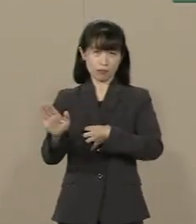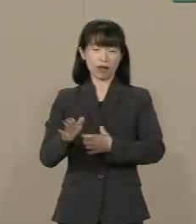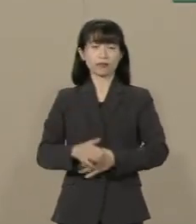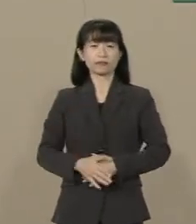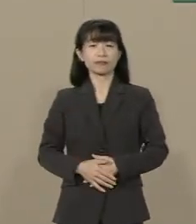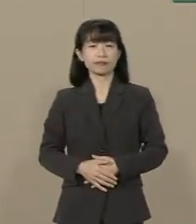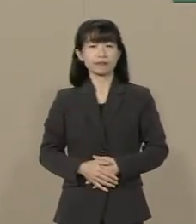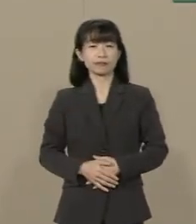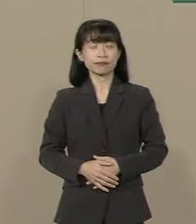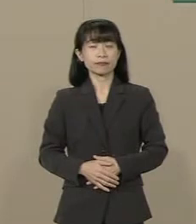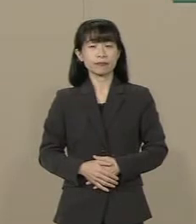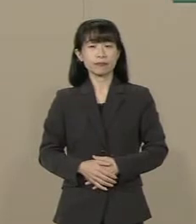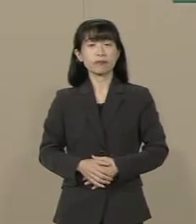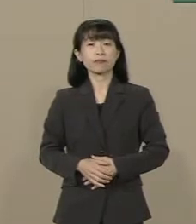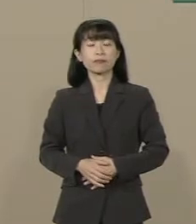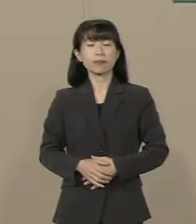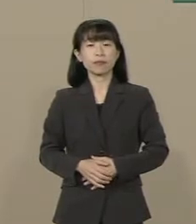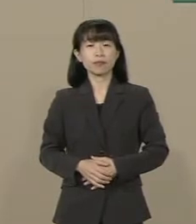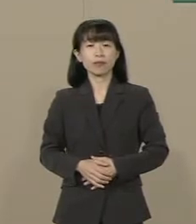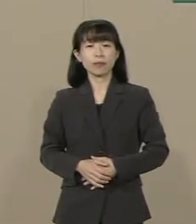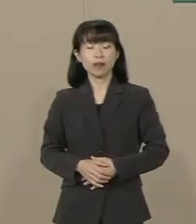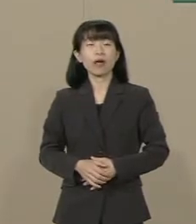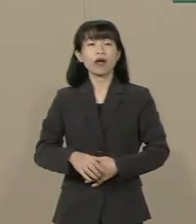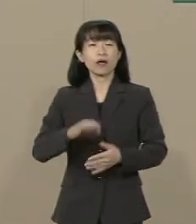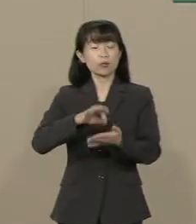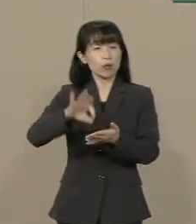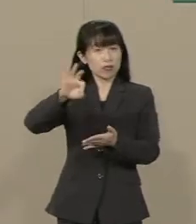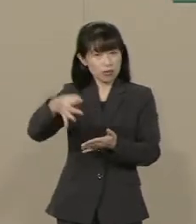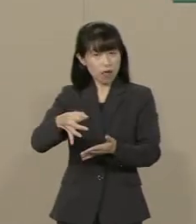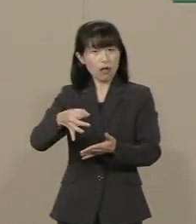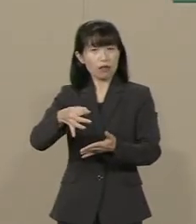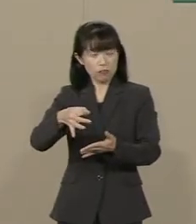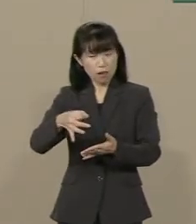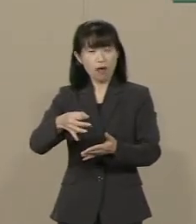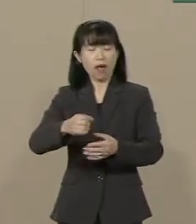２つ目は消費増税で 自殺が増えたんです